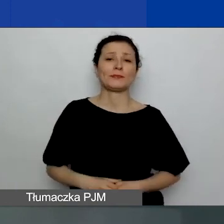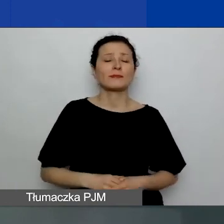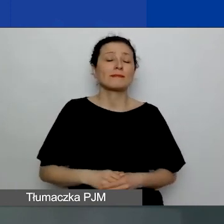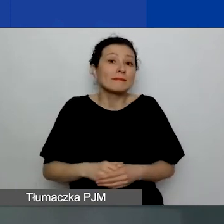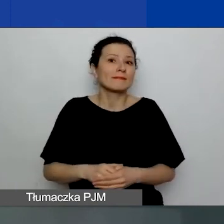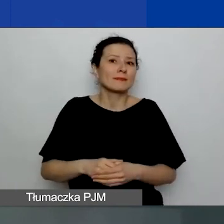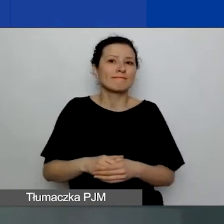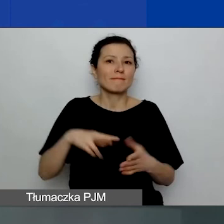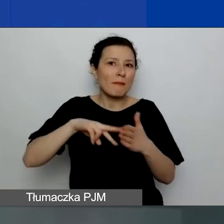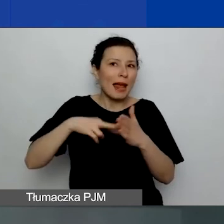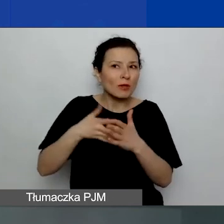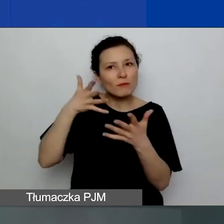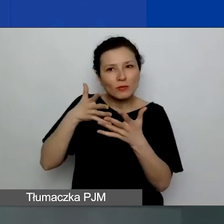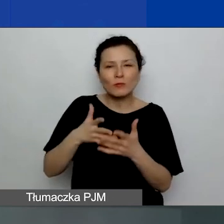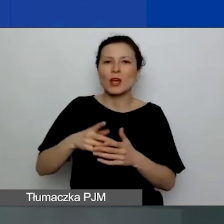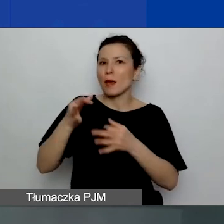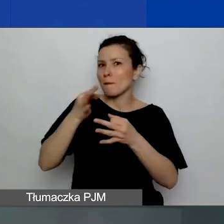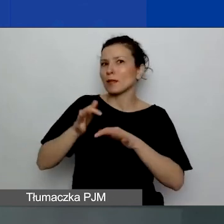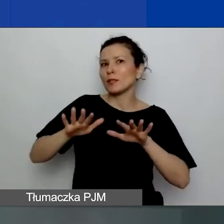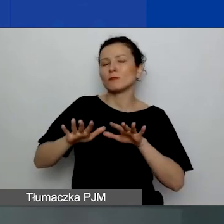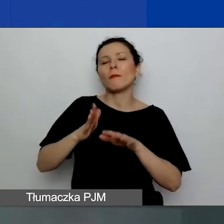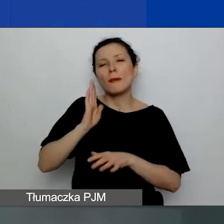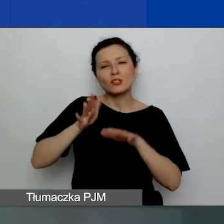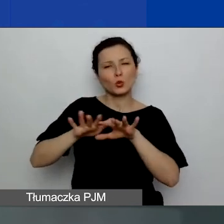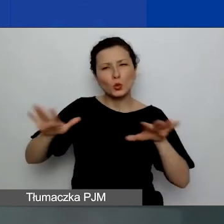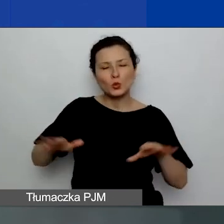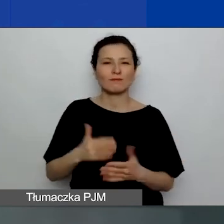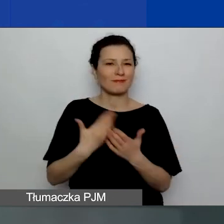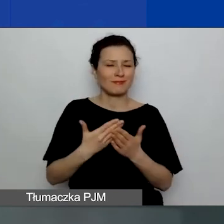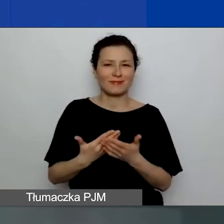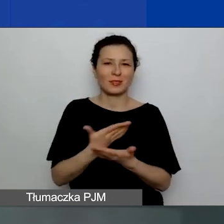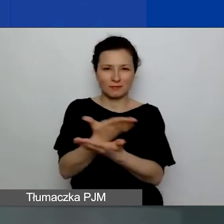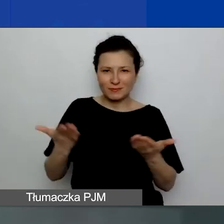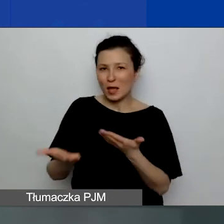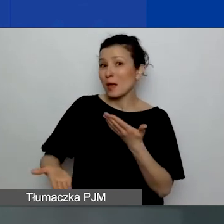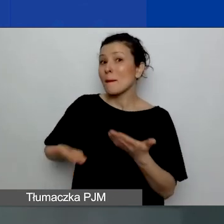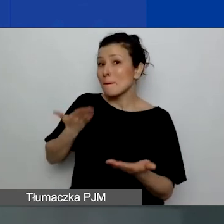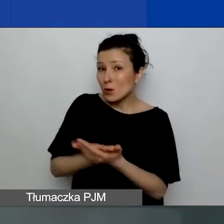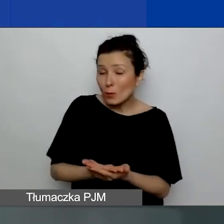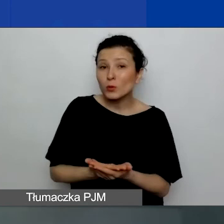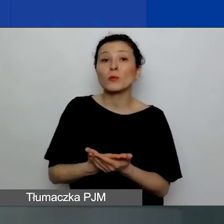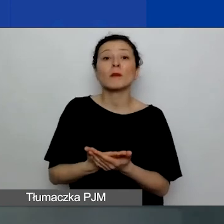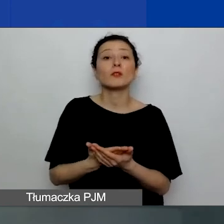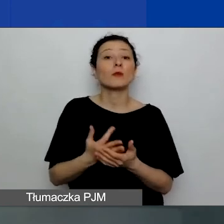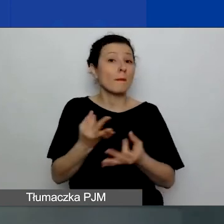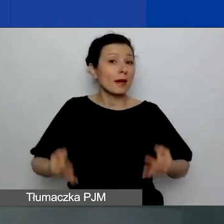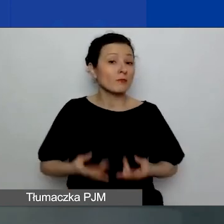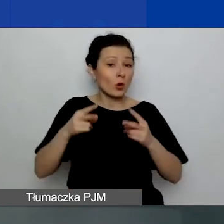W związku z tym proponujemy państwu udział w sesji pytań i odpowiedzi,